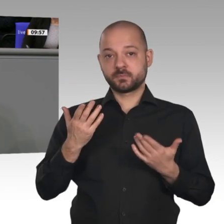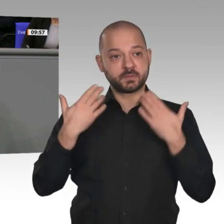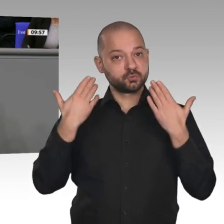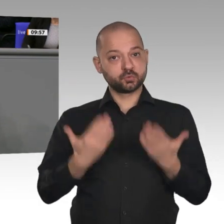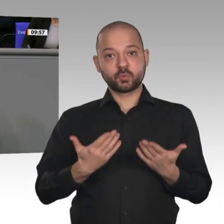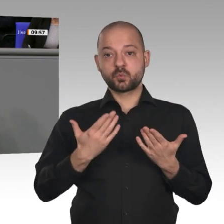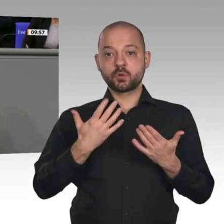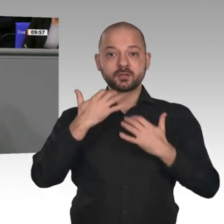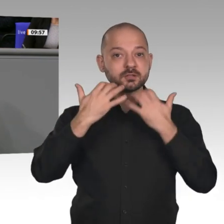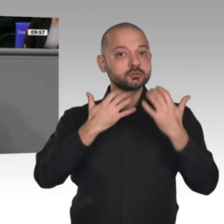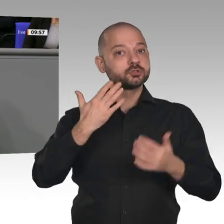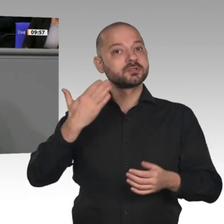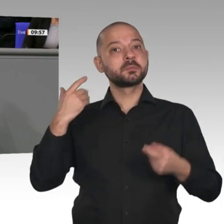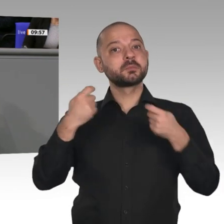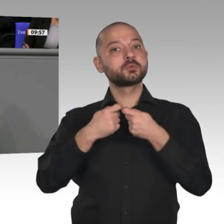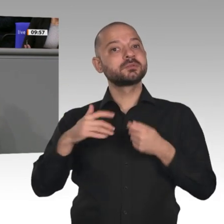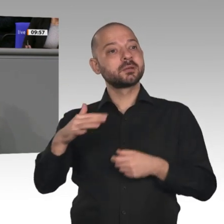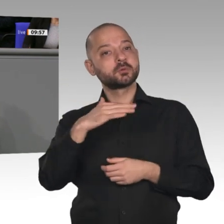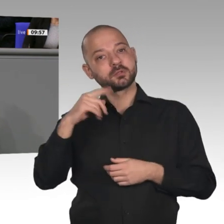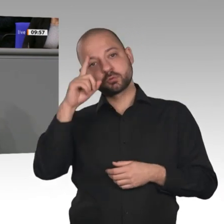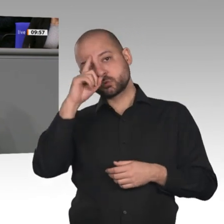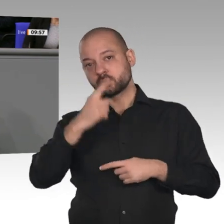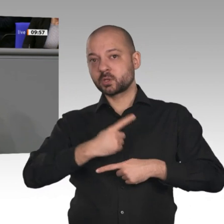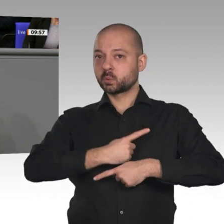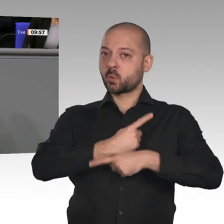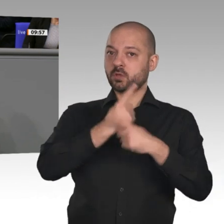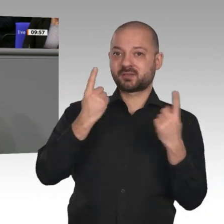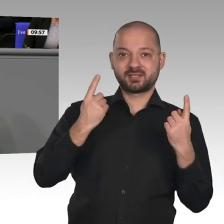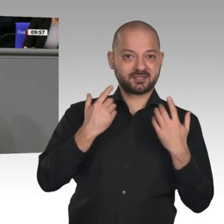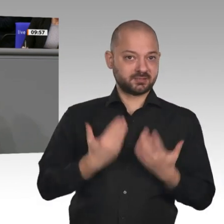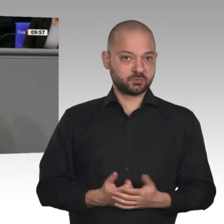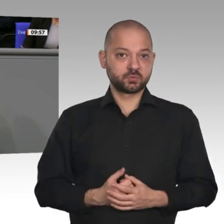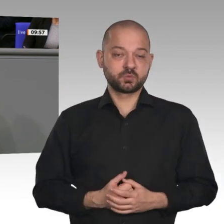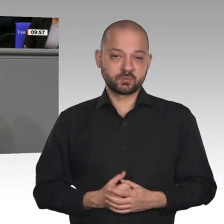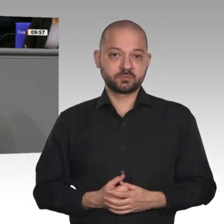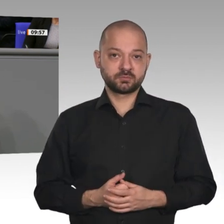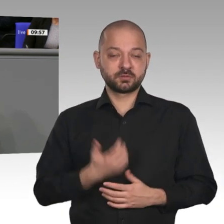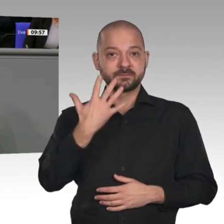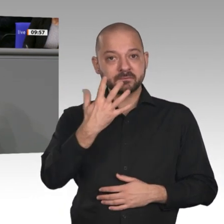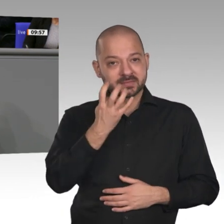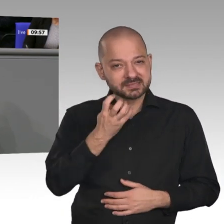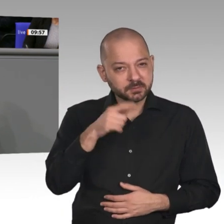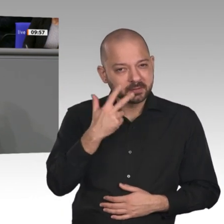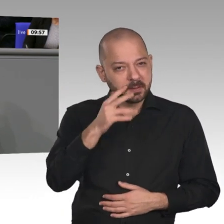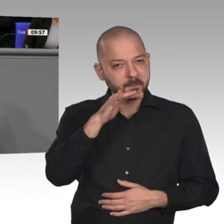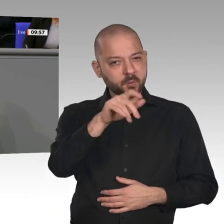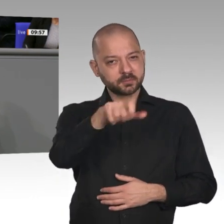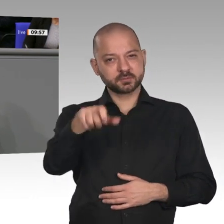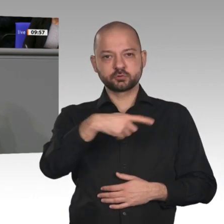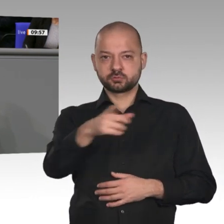45,3 Millionen Menschen, die in Lohn und Brot sind. Wir haben die niedrigste Arbeitslosigkeit